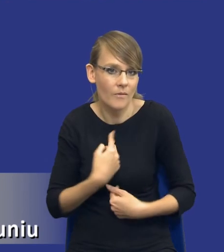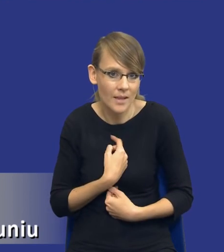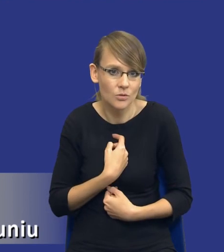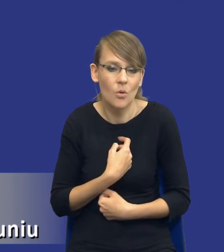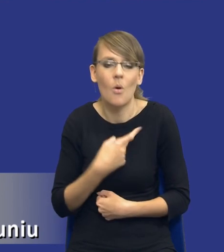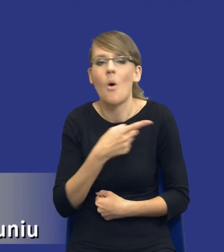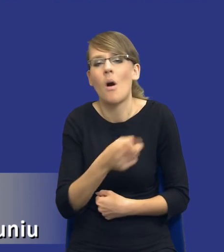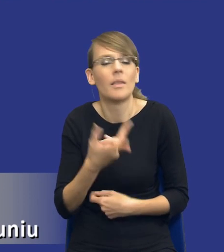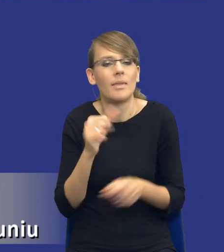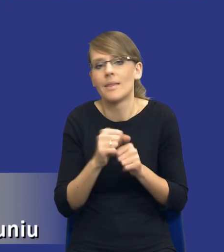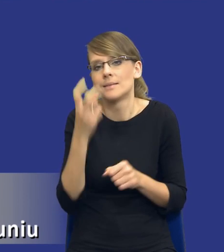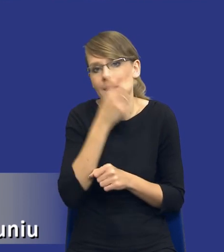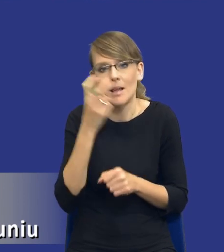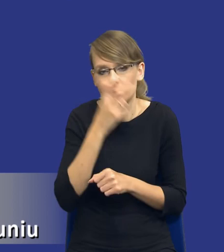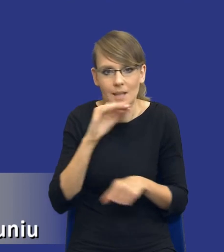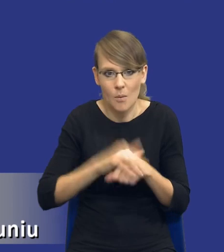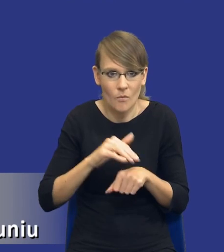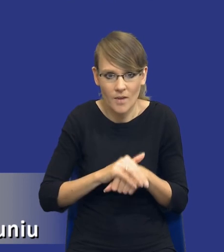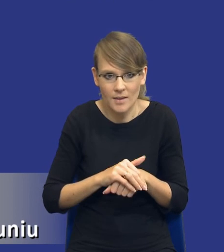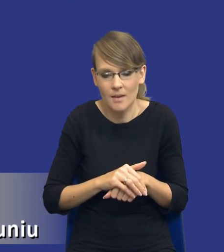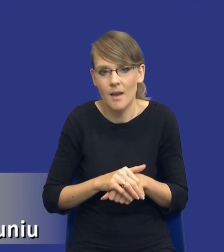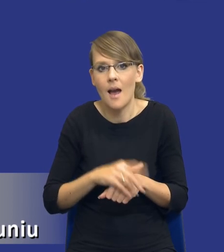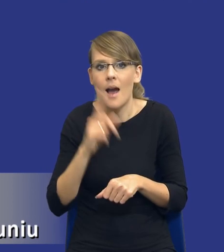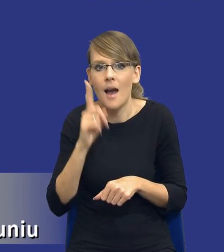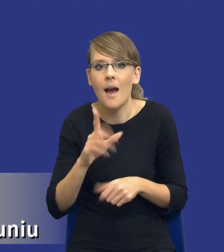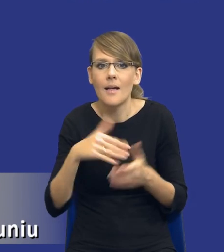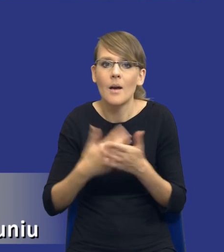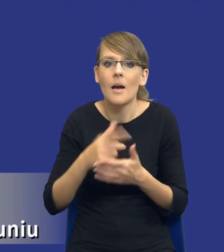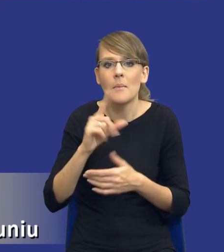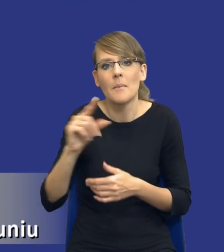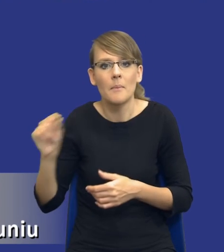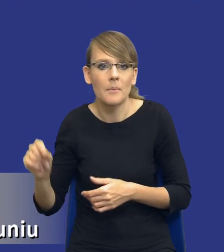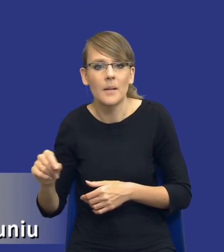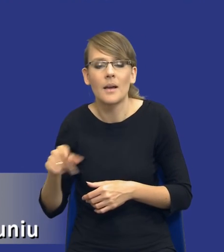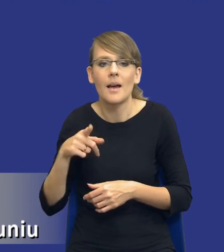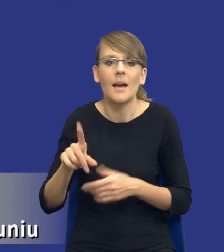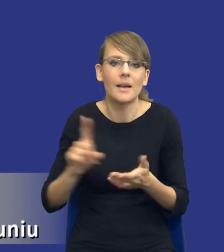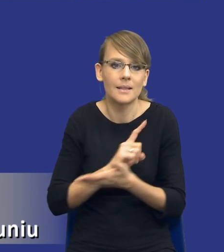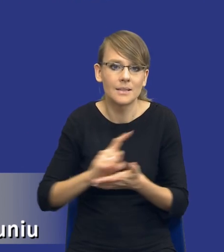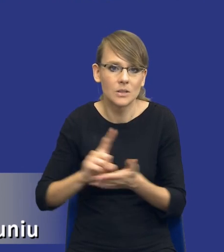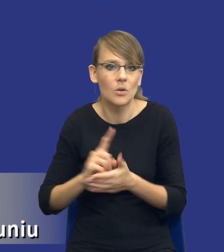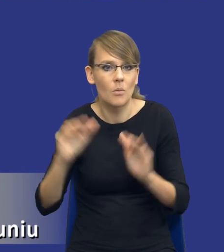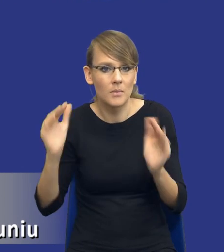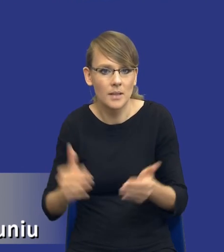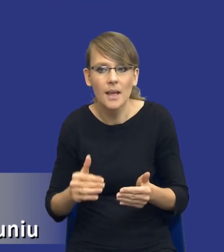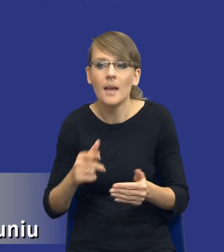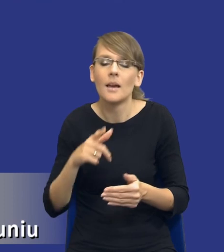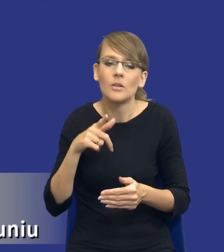nie są zainteresowani zamówieniem publicznym, ale już np. gdzie to ryzyko by było zoptymalizowane, bardziej by się